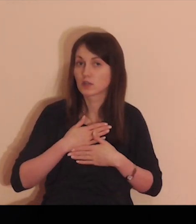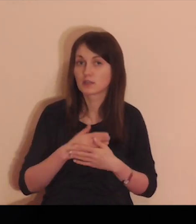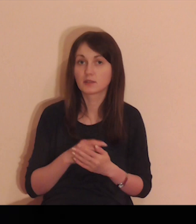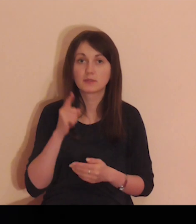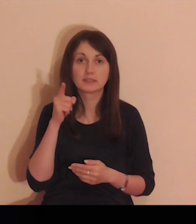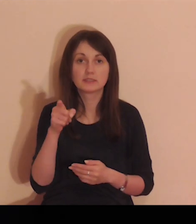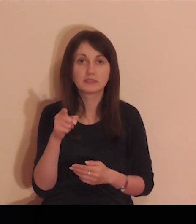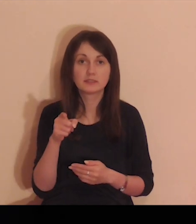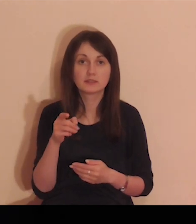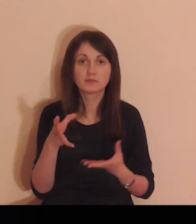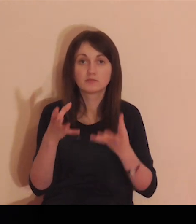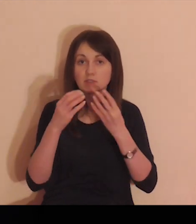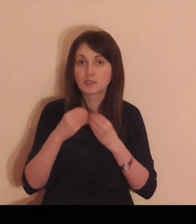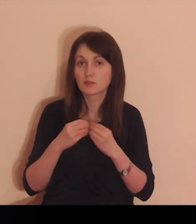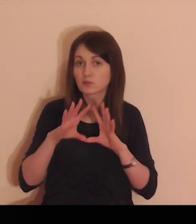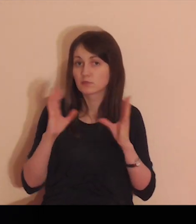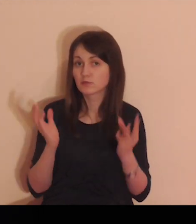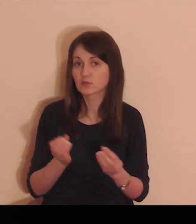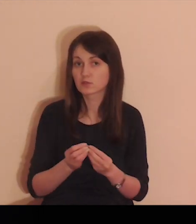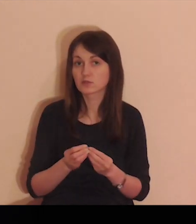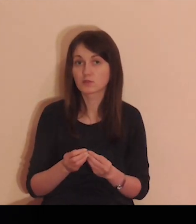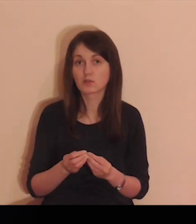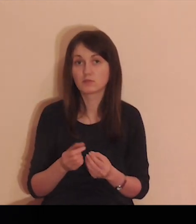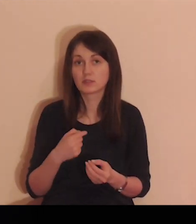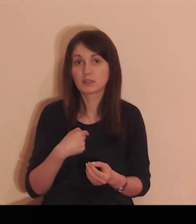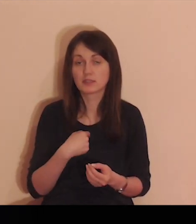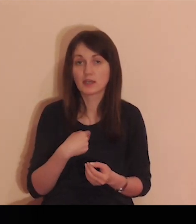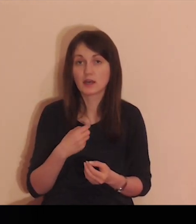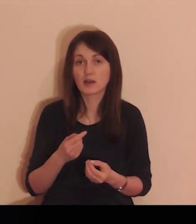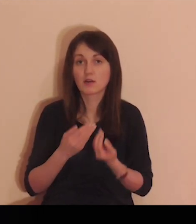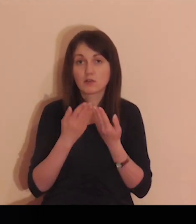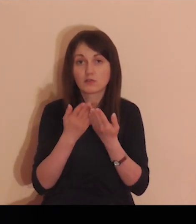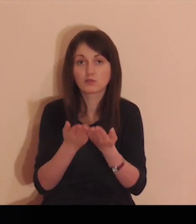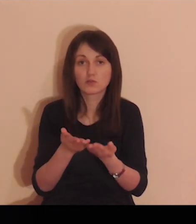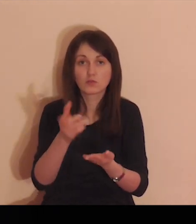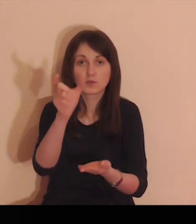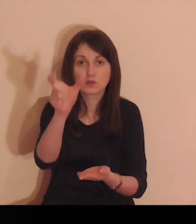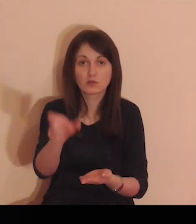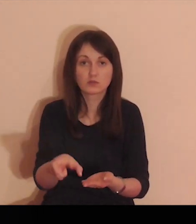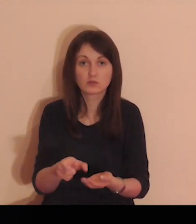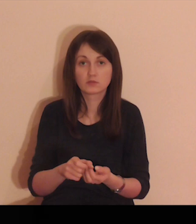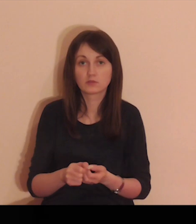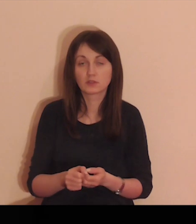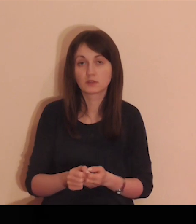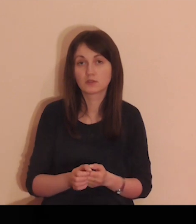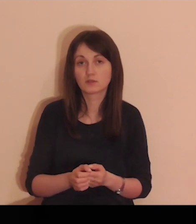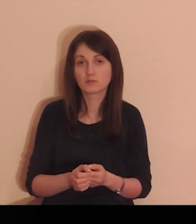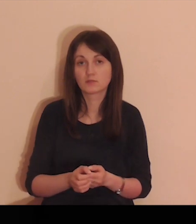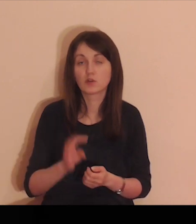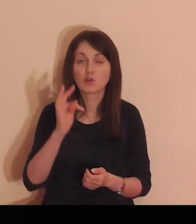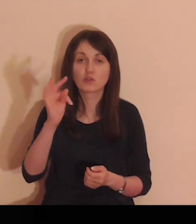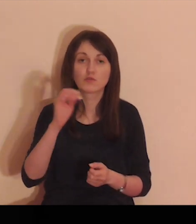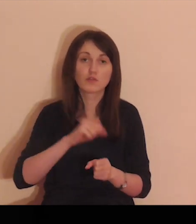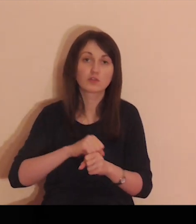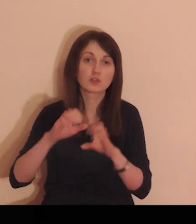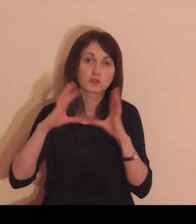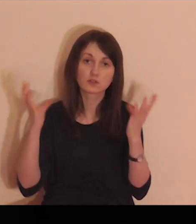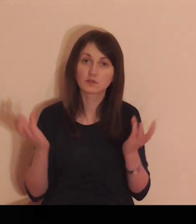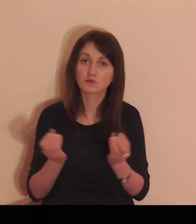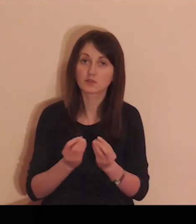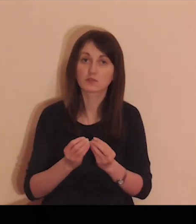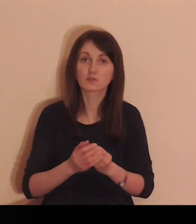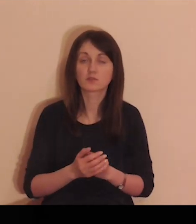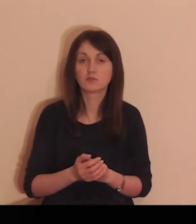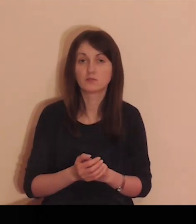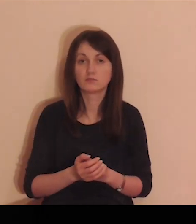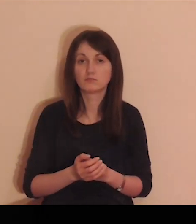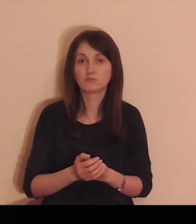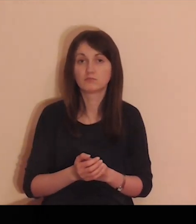cokolwiek mam i posiadam, Ty mi to wszystko dałeś, Tobie to Panie oddaję.